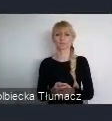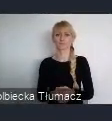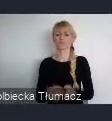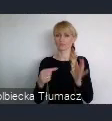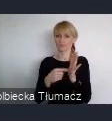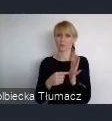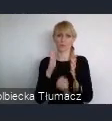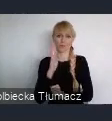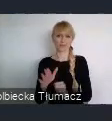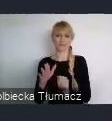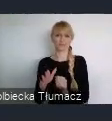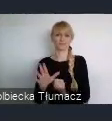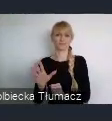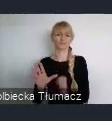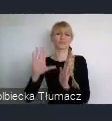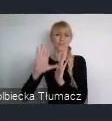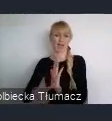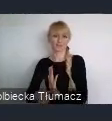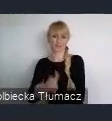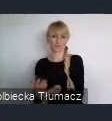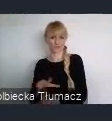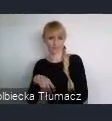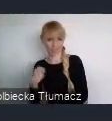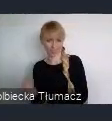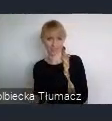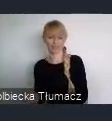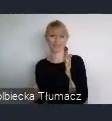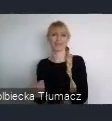ale również po nim i w trakcie samego Forum.